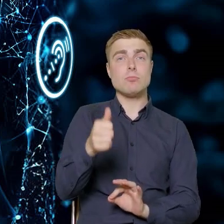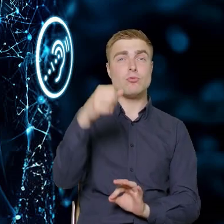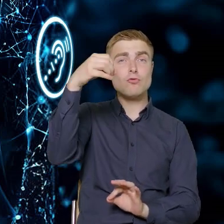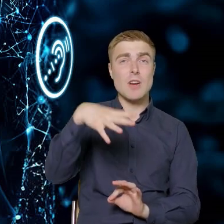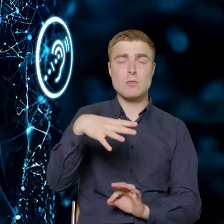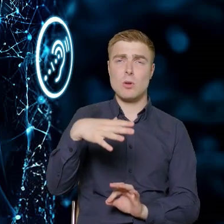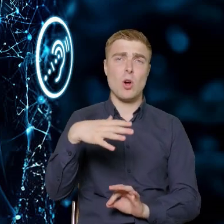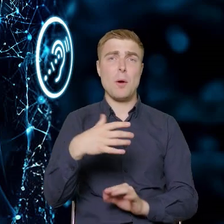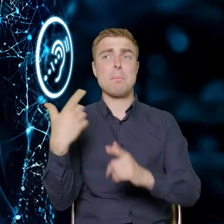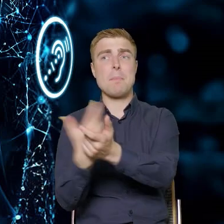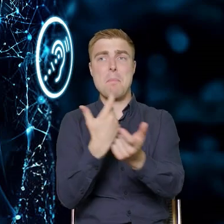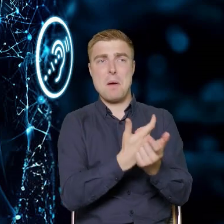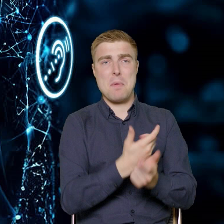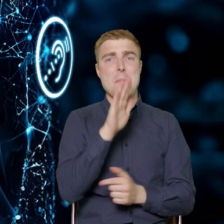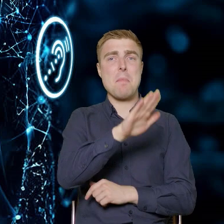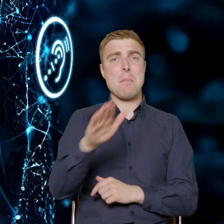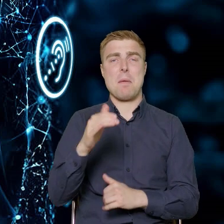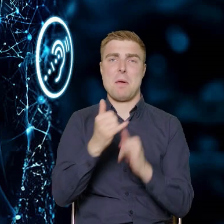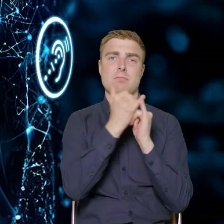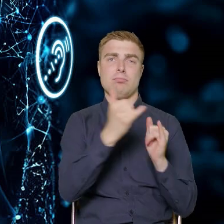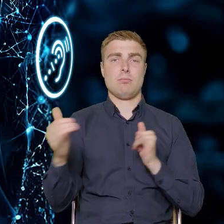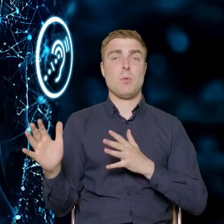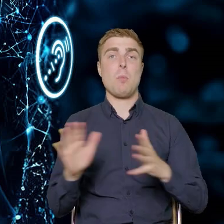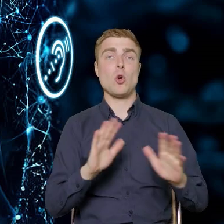jest różny w różnych krajach, tak samo w różny sposób wyglądają